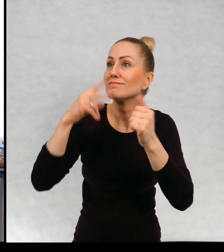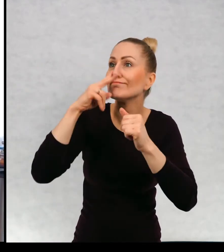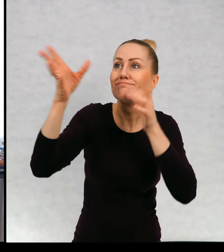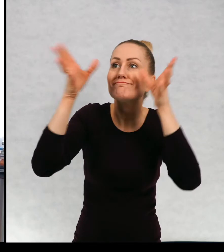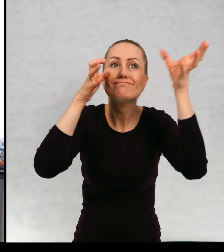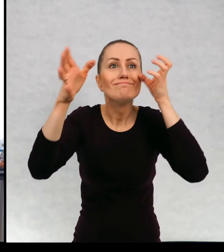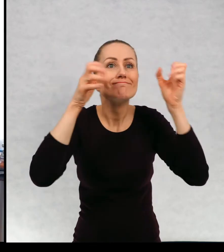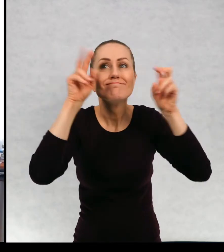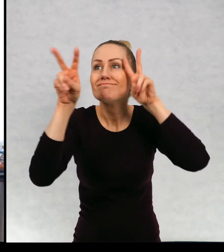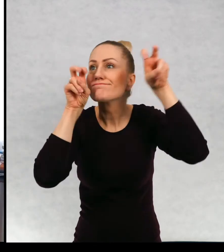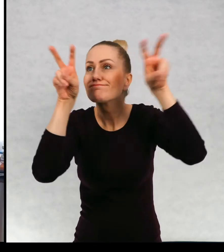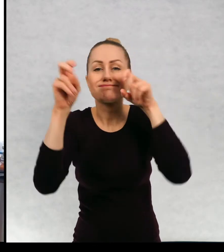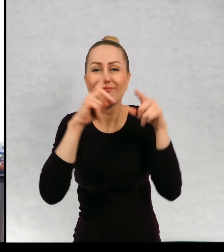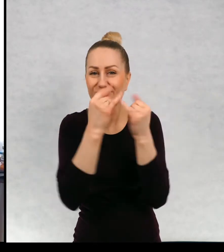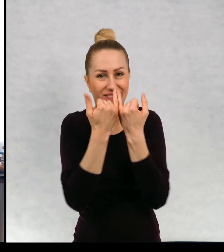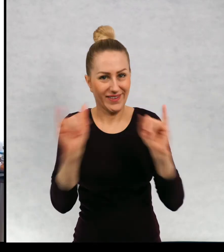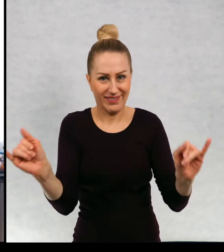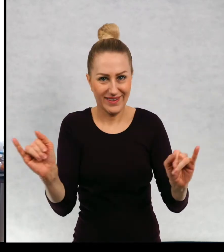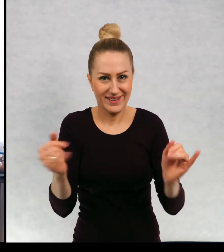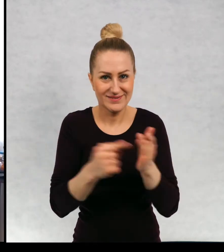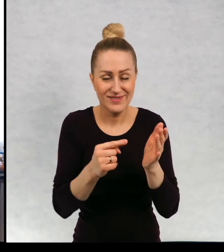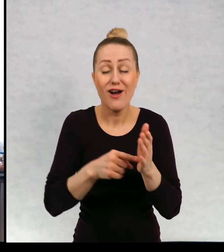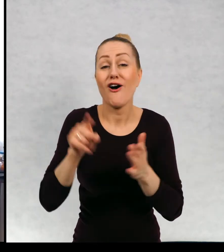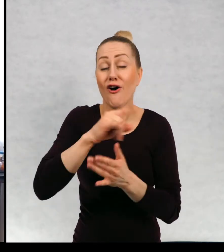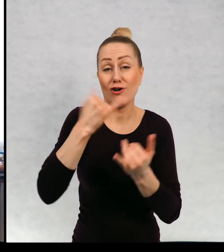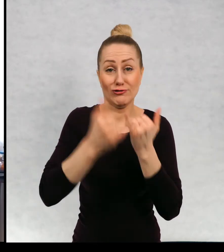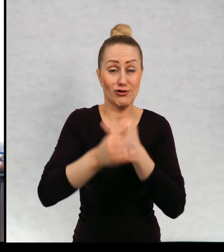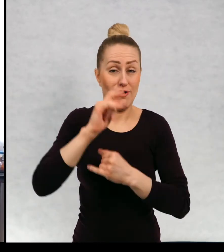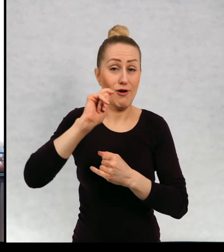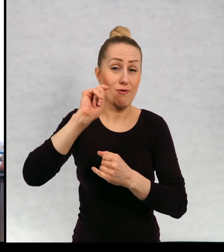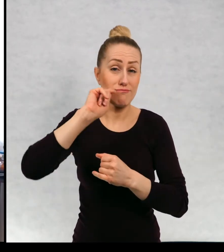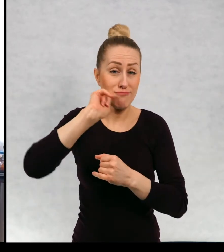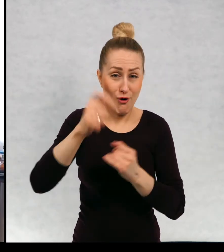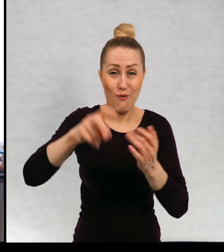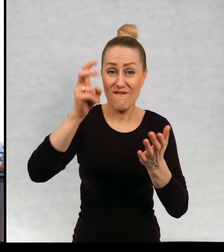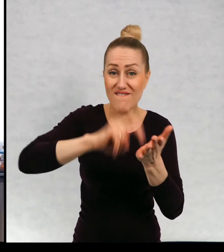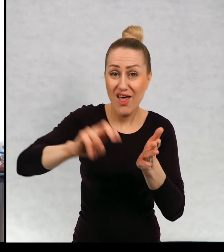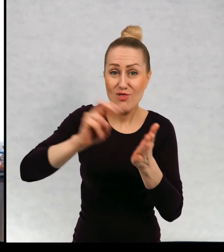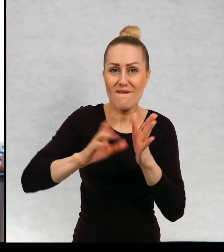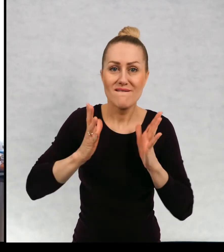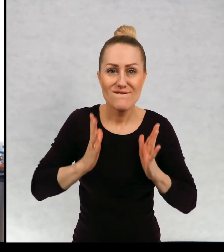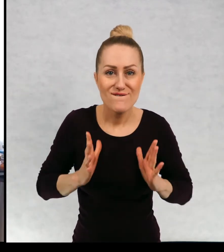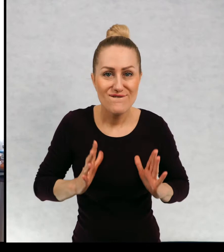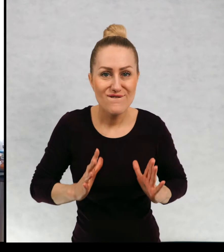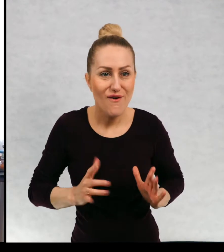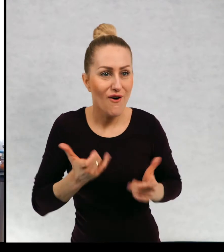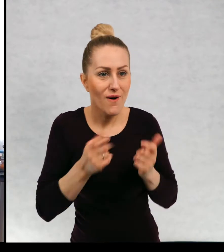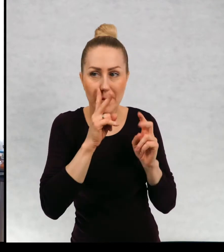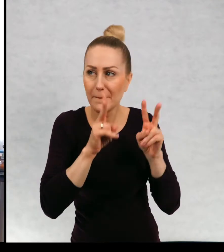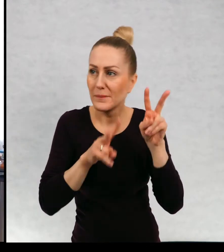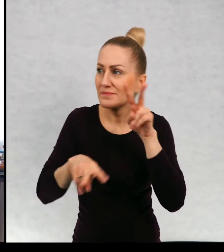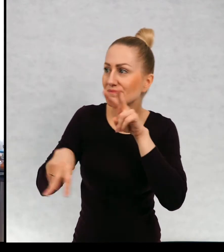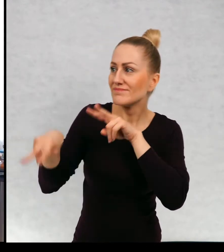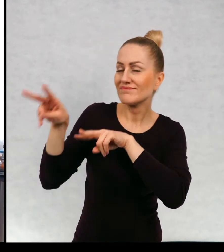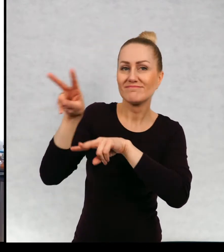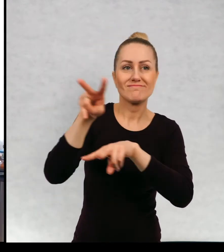Wędrówki na tym polegają i wędrówka odbywa się w wolniejszym tempie. Takie wolne